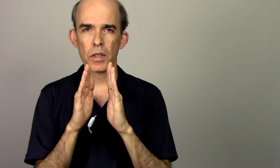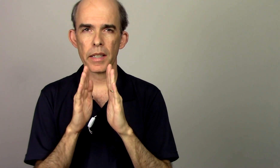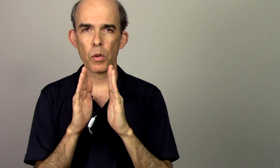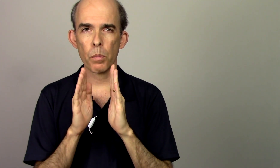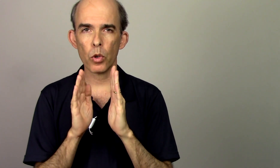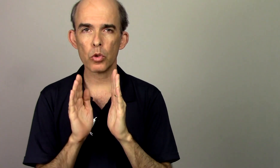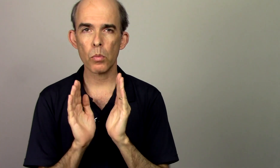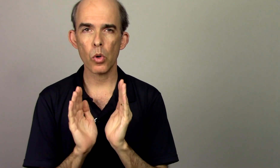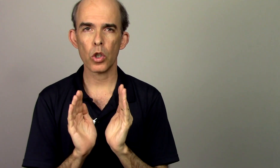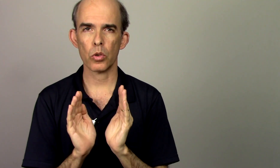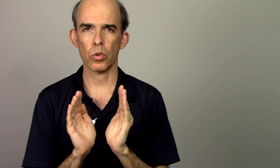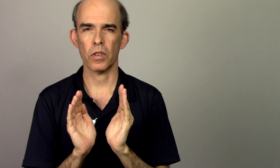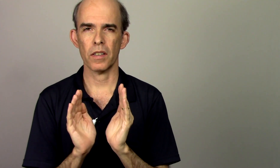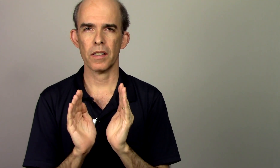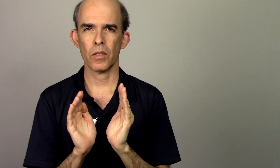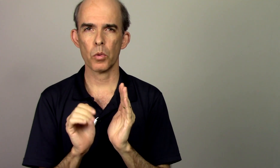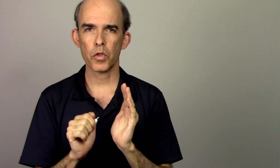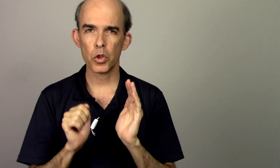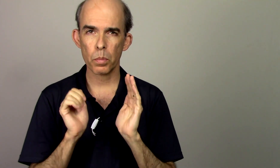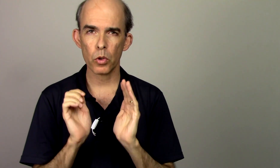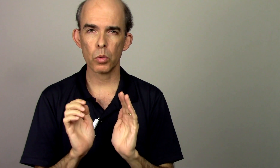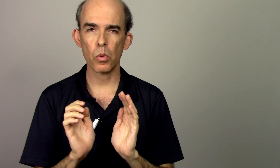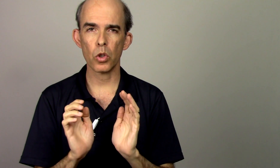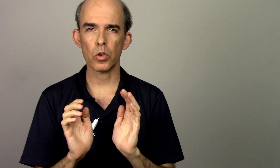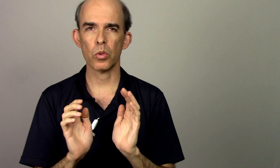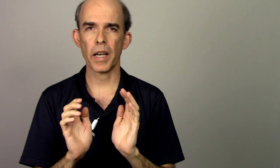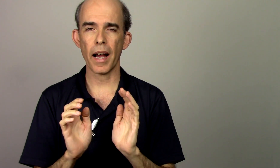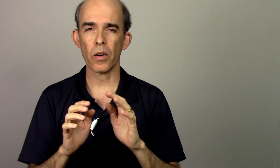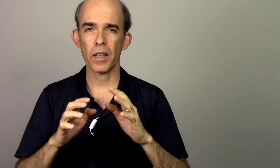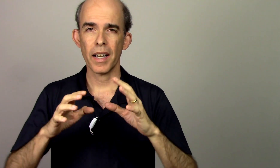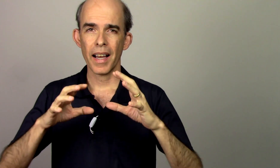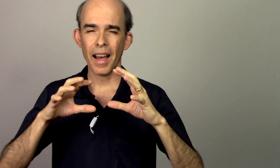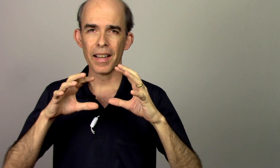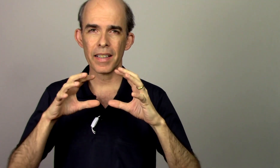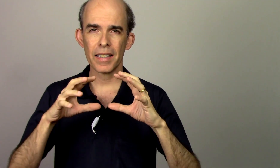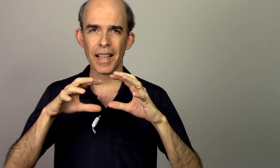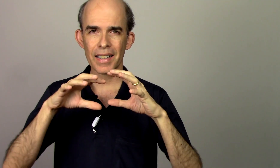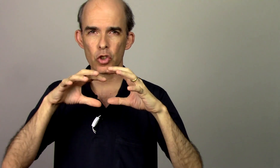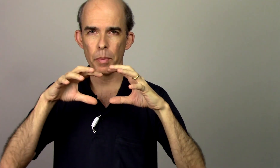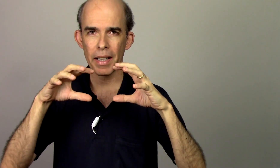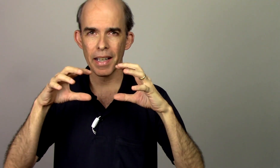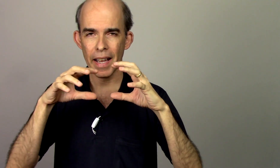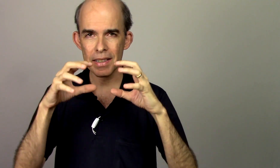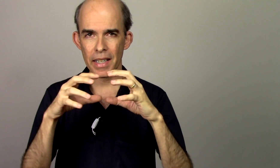alí um ponto morto como se fosse um ponto morto do carro ali sobre essa